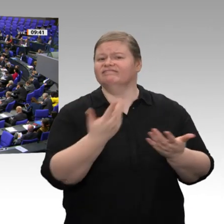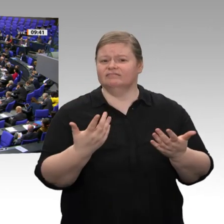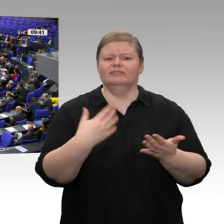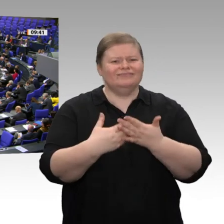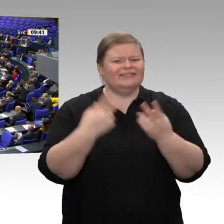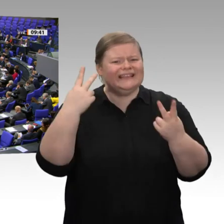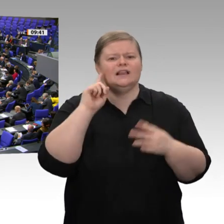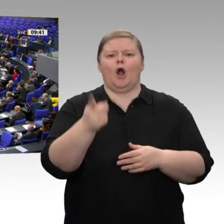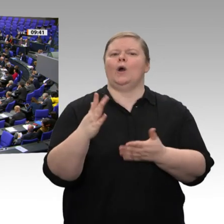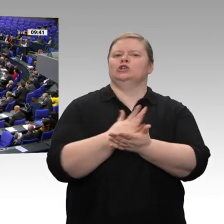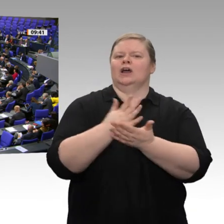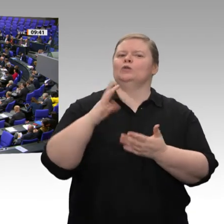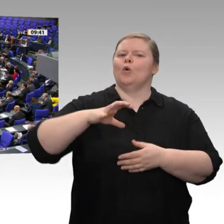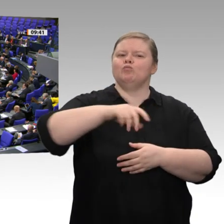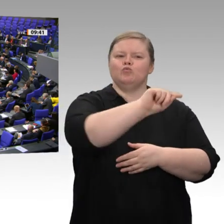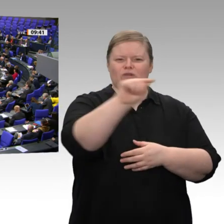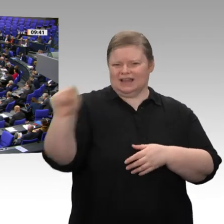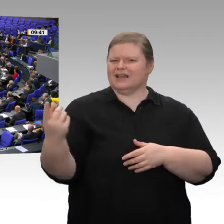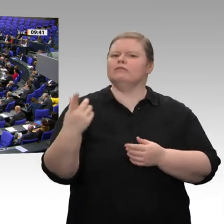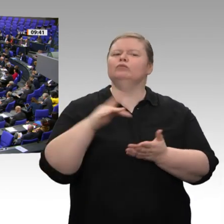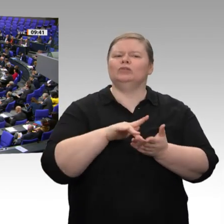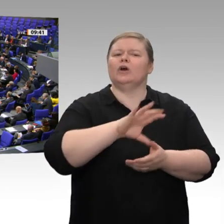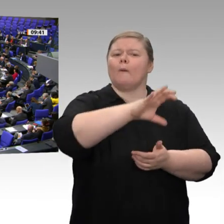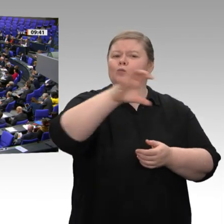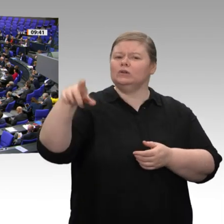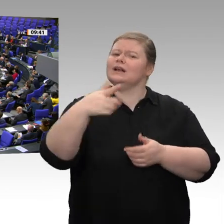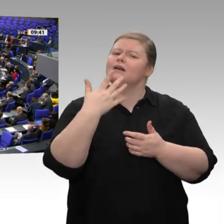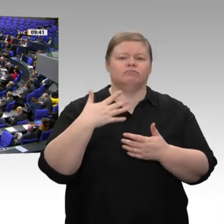zur Verfügung gestellt werden; denn diese werden nicht abgerufen. Ich weiß